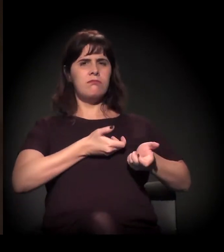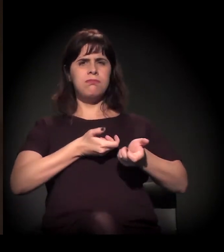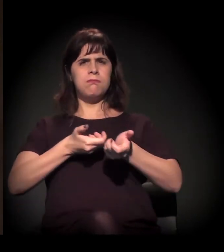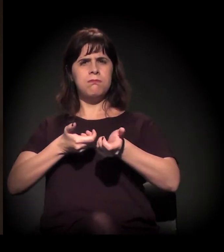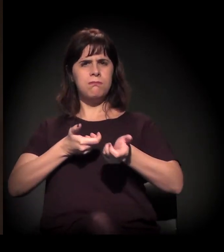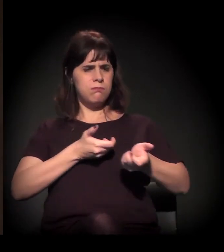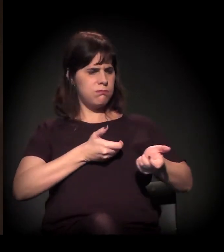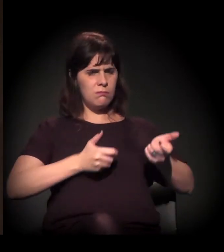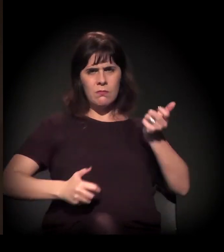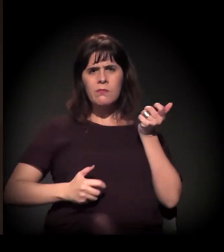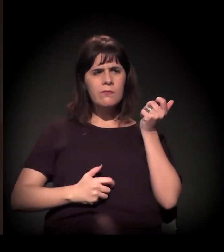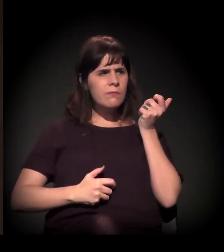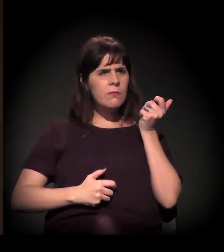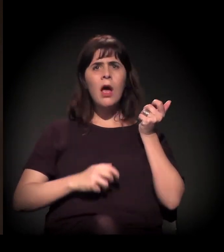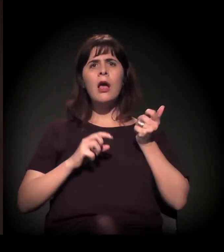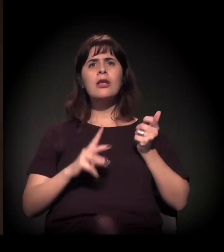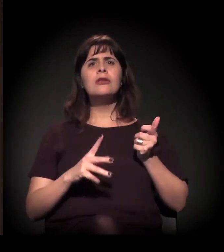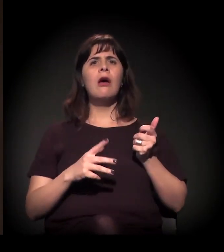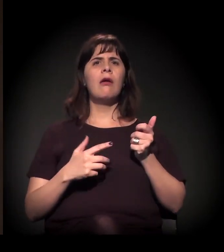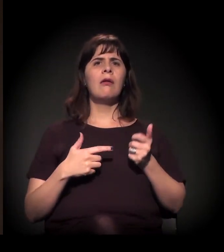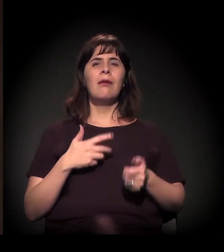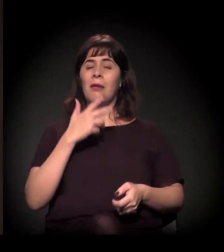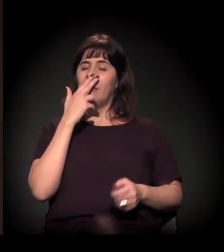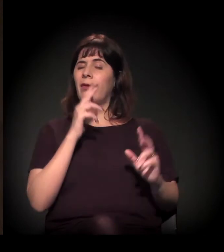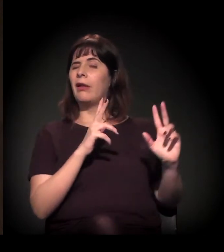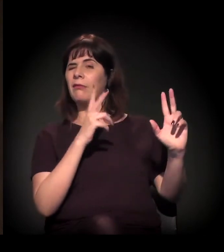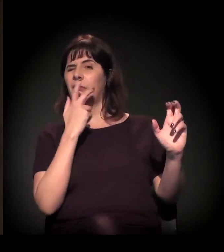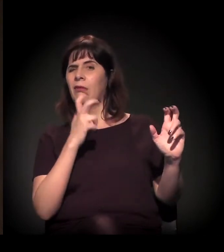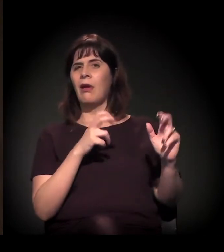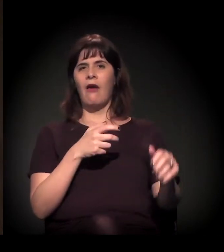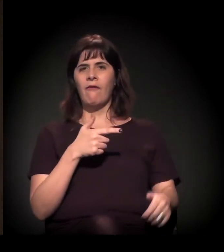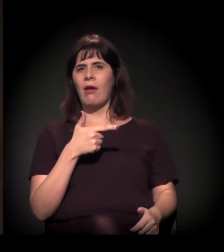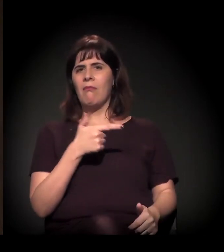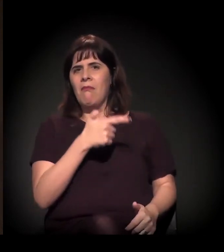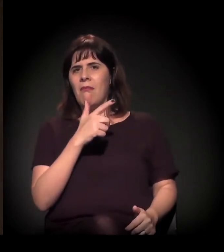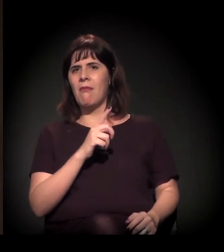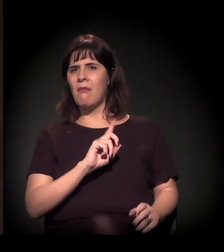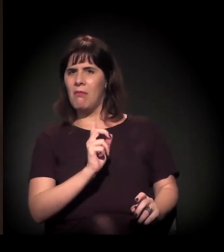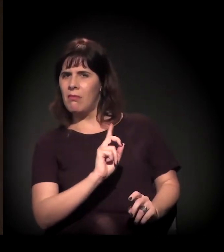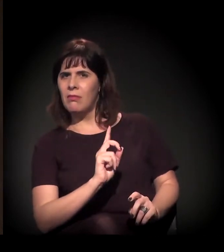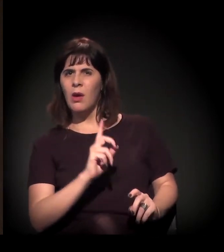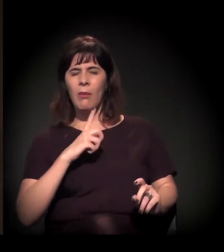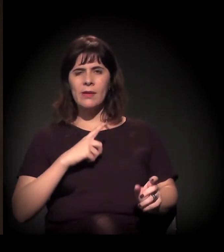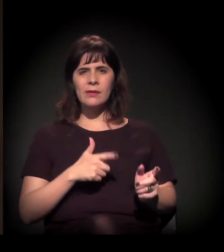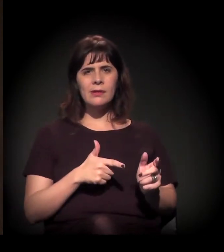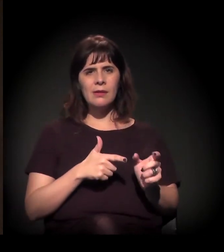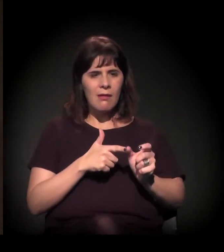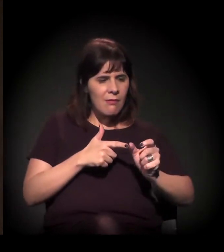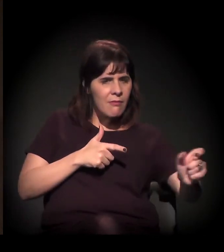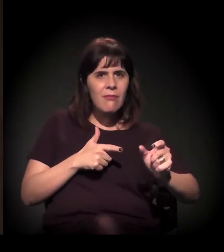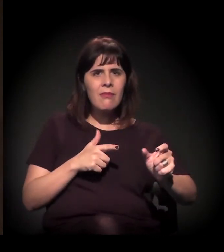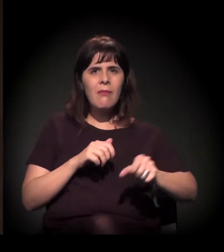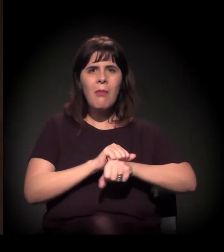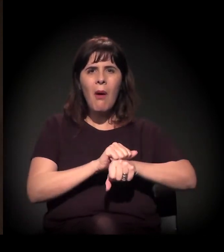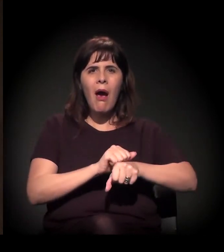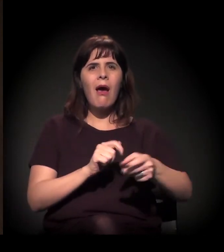mas a gente viu muita gente, não só jornalistas, ficando cega nas manifestações, perdendo a visão,